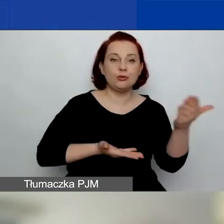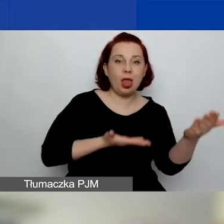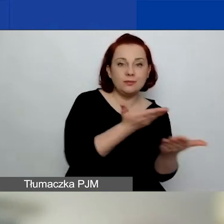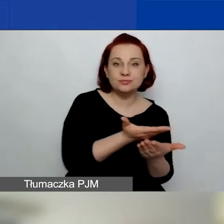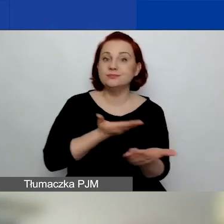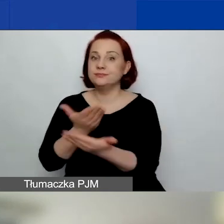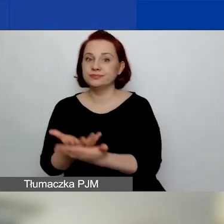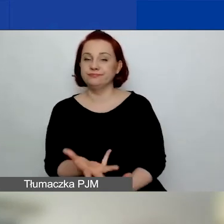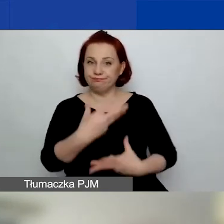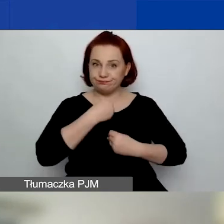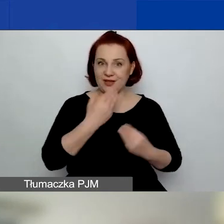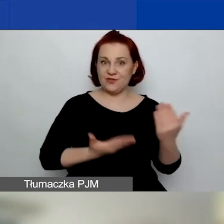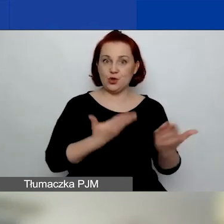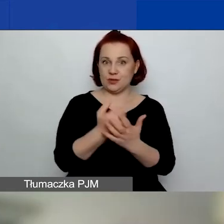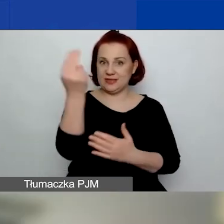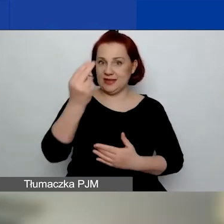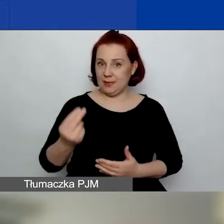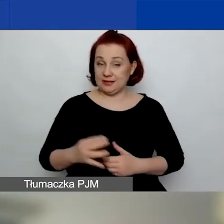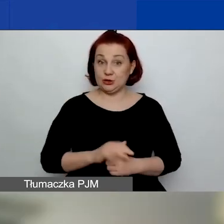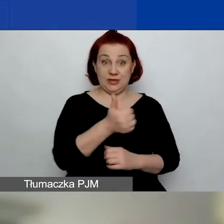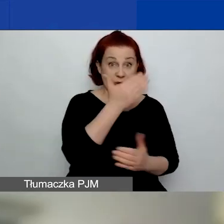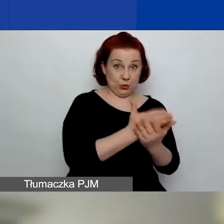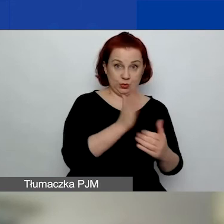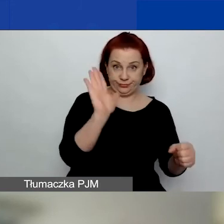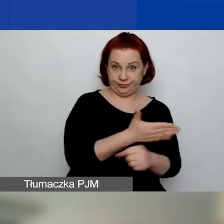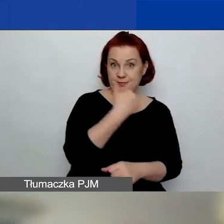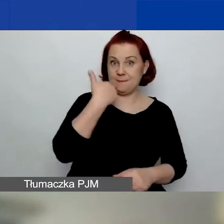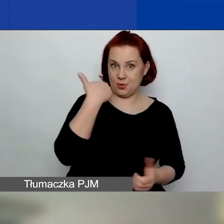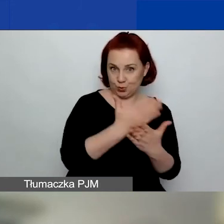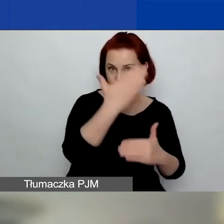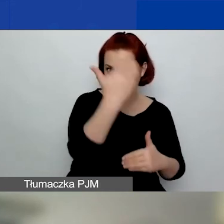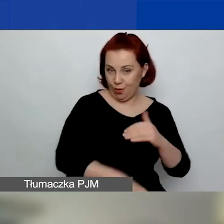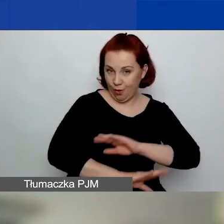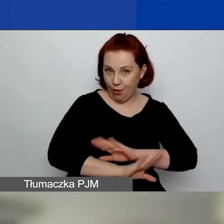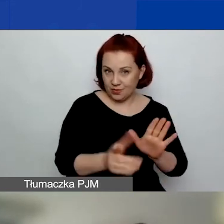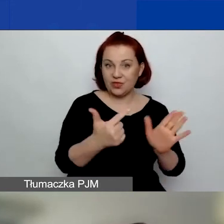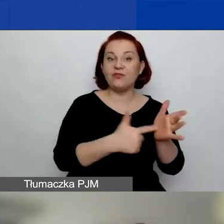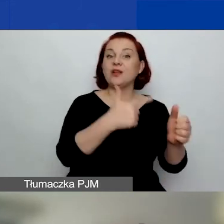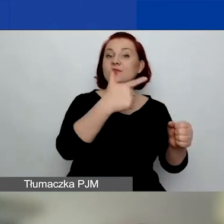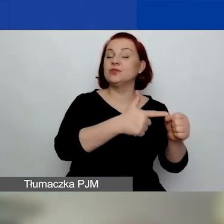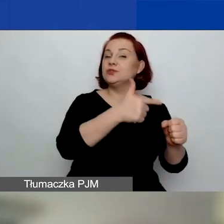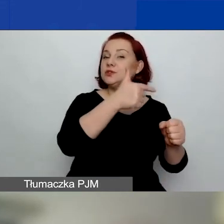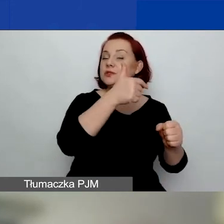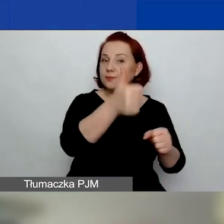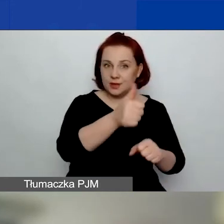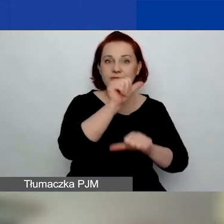Jeden już się odbył i zakończył w 2021 roku.